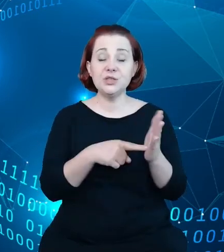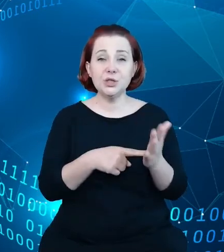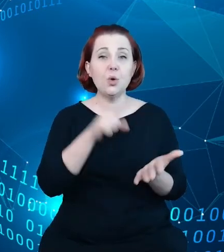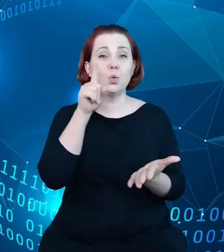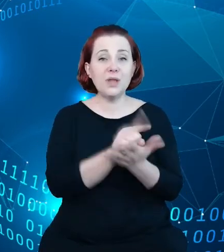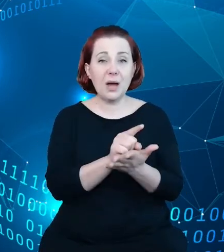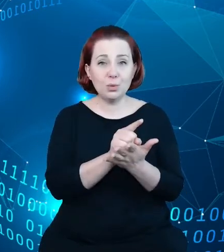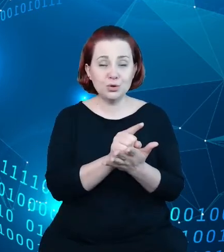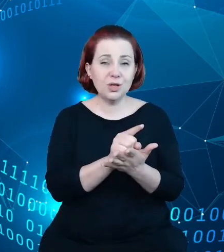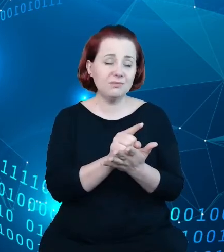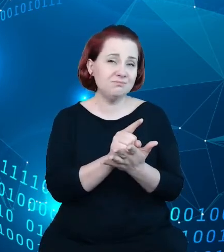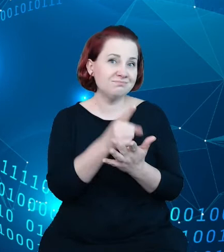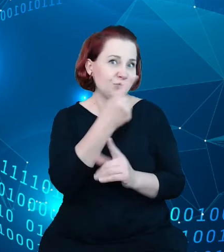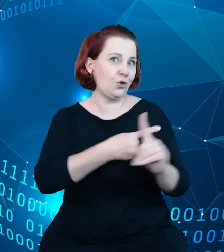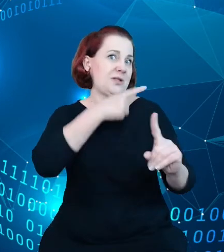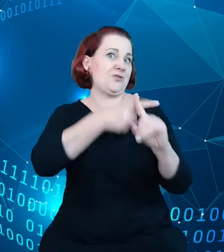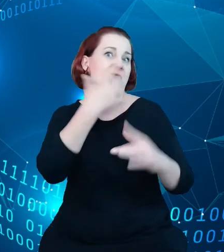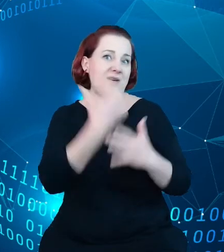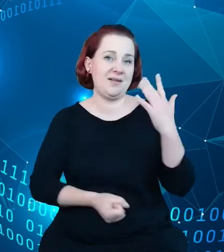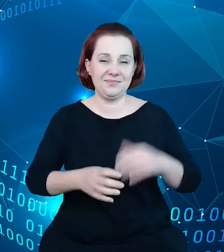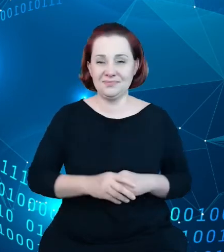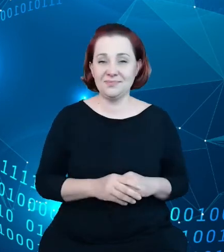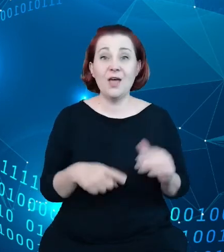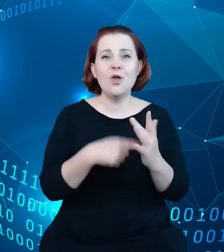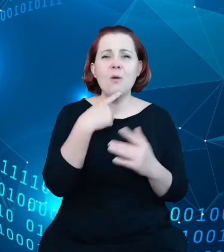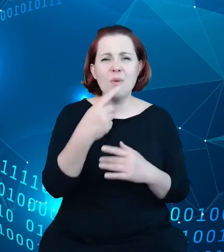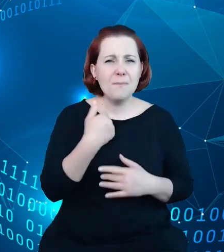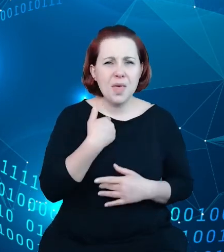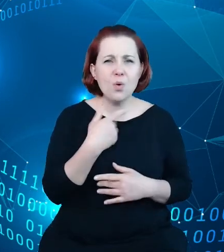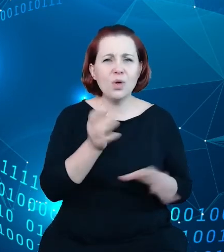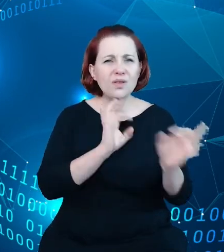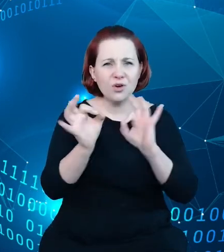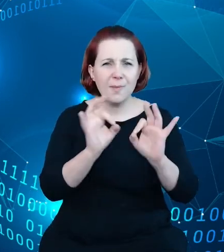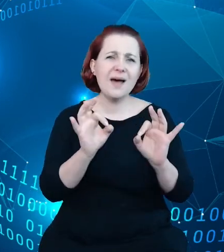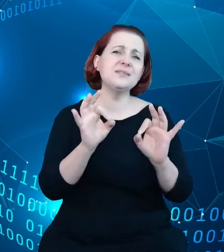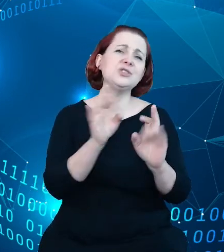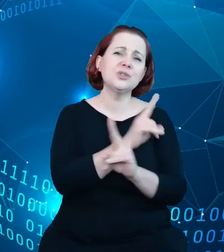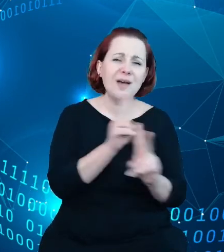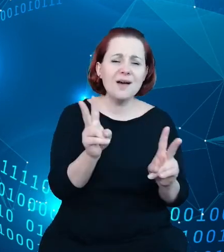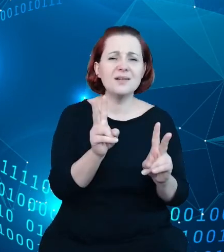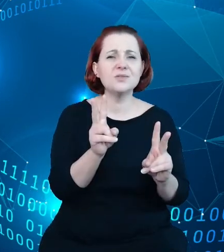A to, co powiedziałem, czyli ta informacja o tym, że każdy z wpisów w rejestrze,